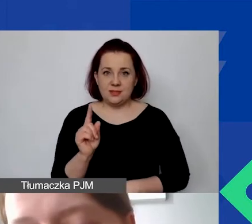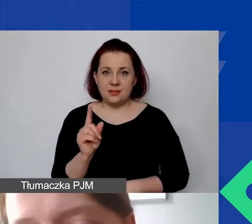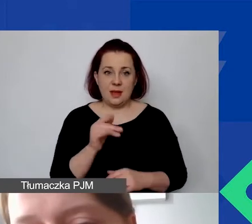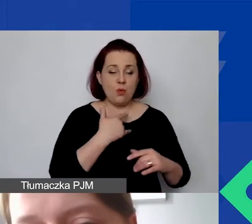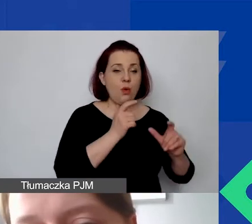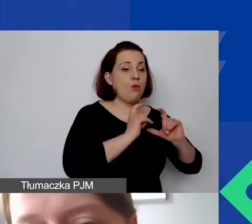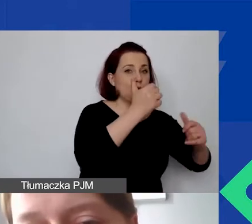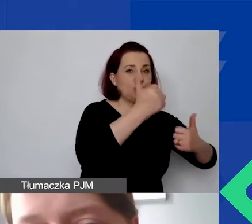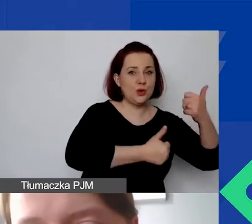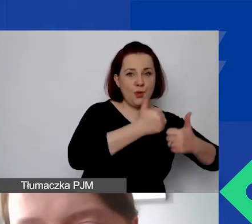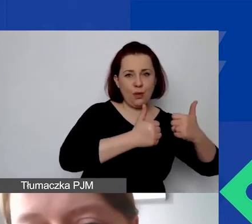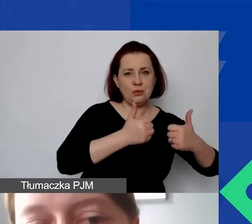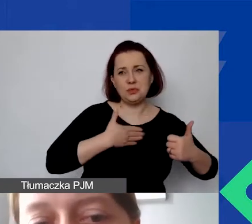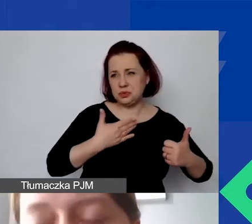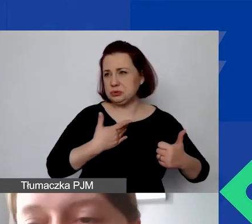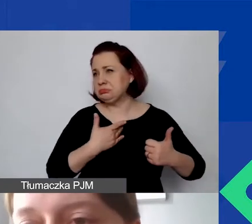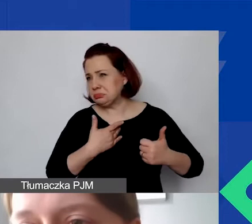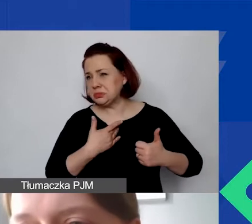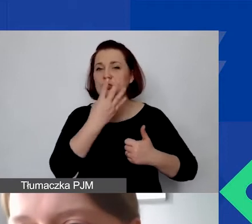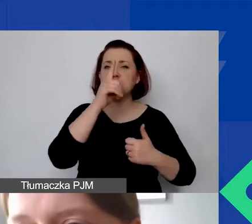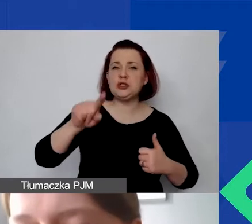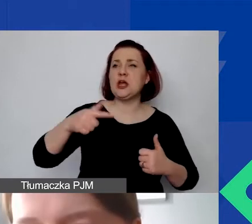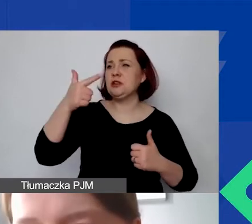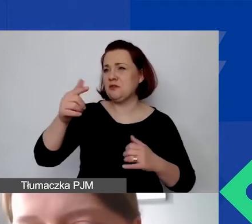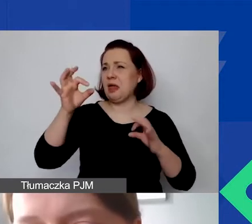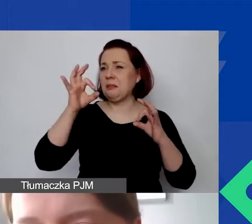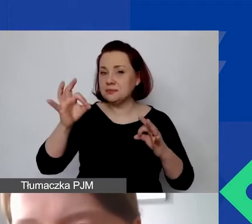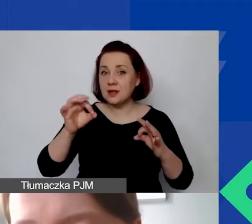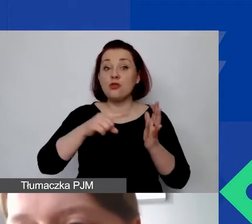wydawał nam się ten kurs adekwatny. On jest na stałe wprowadzony do generatora